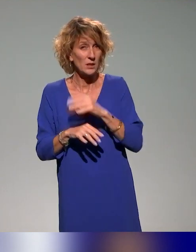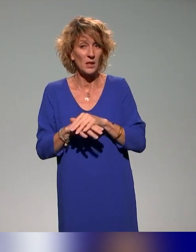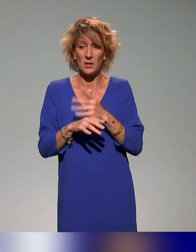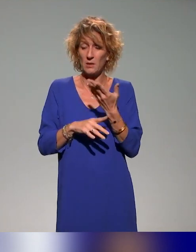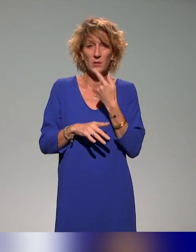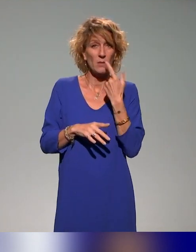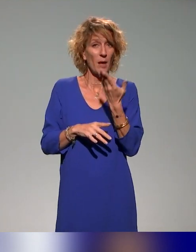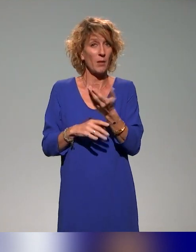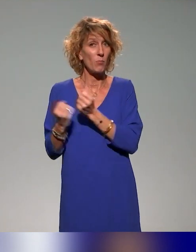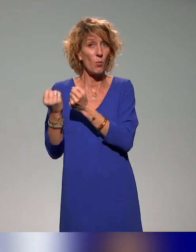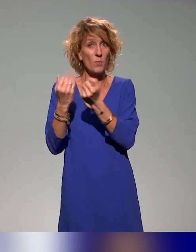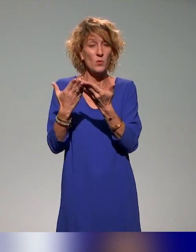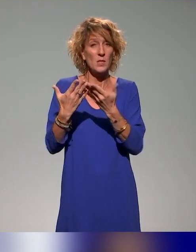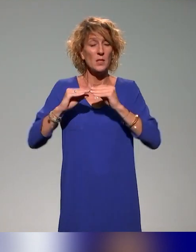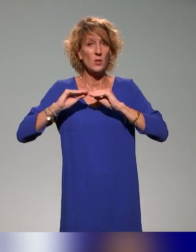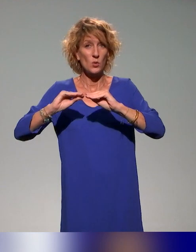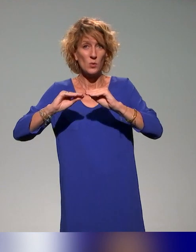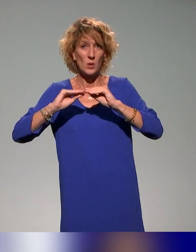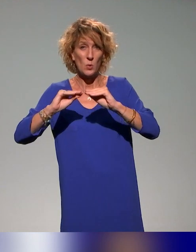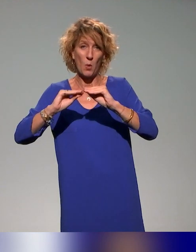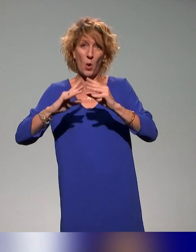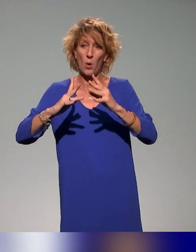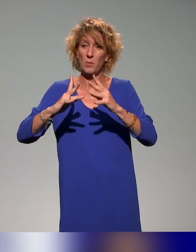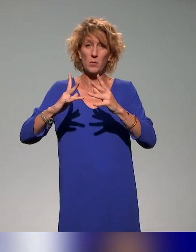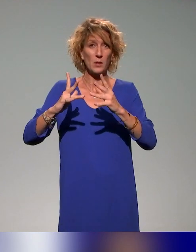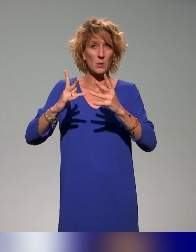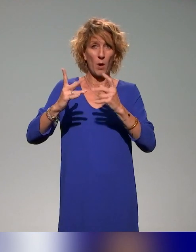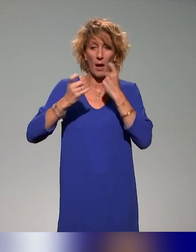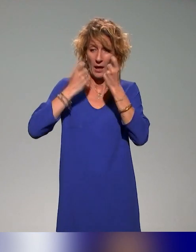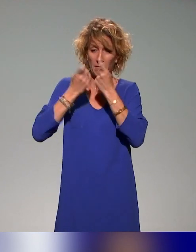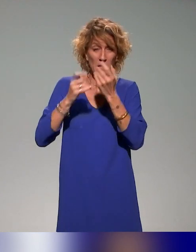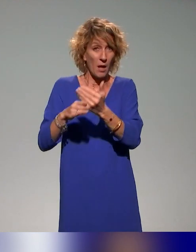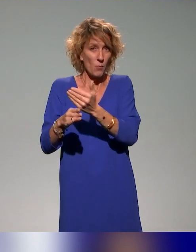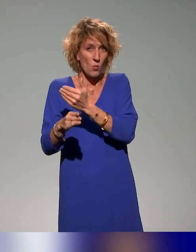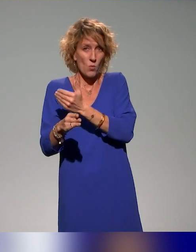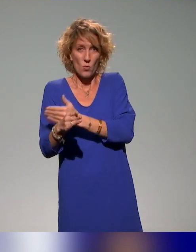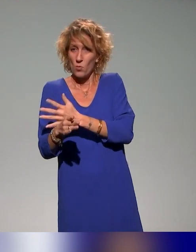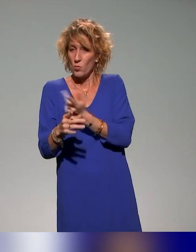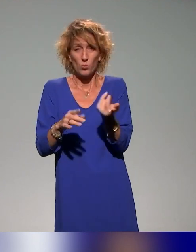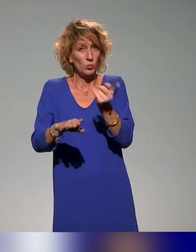justement des enseignements qui soient conçus, réfléchis d'emblée de façon inclusive.